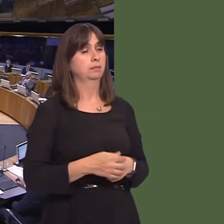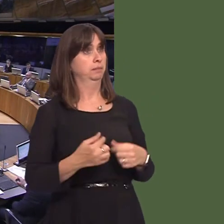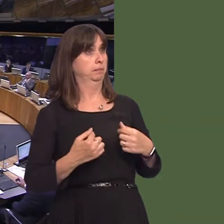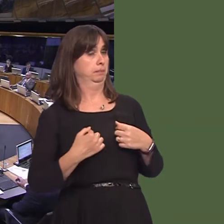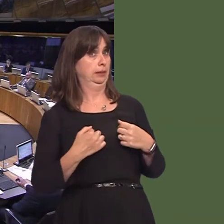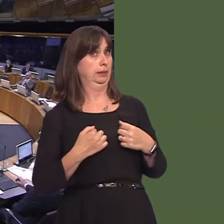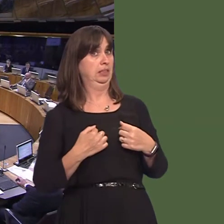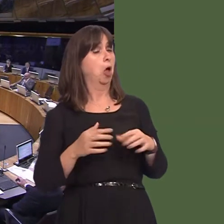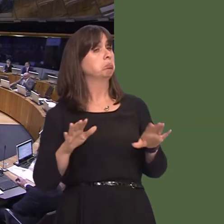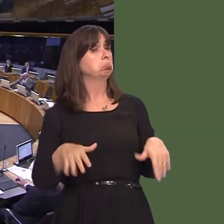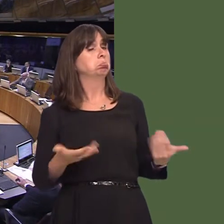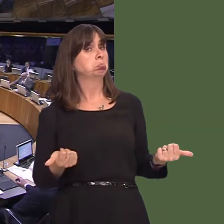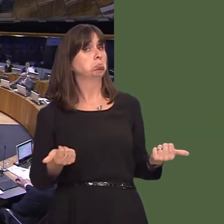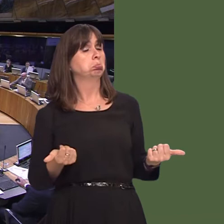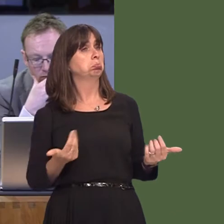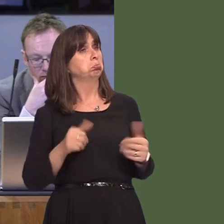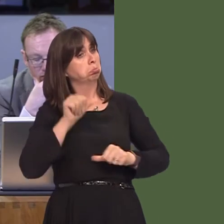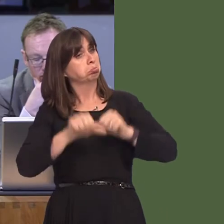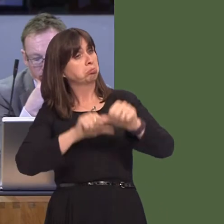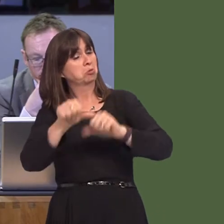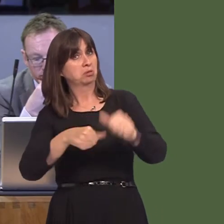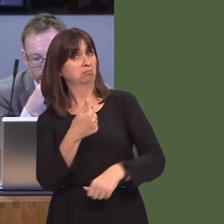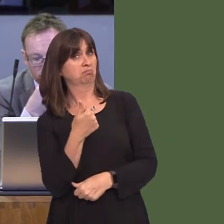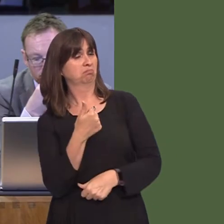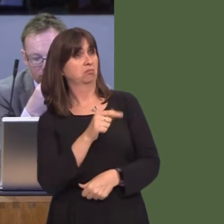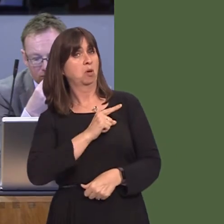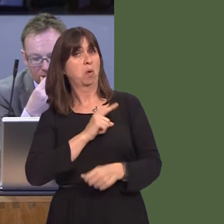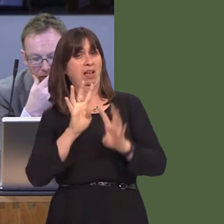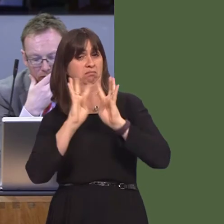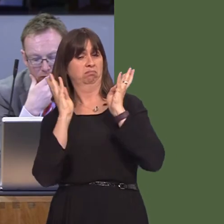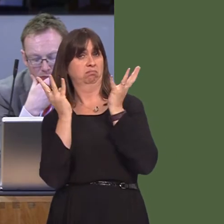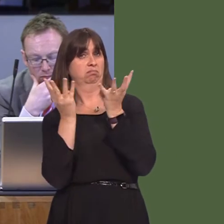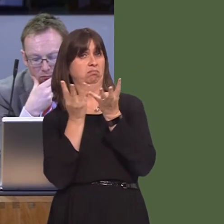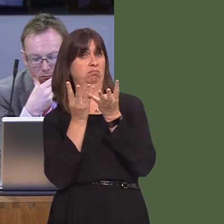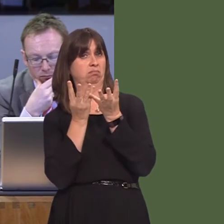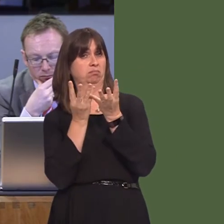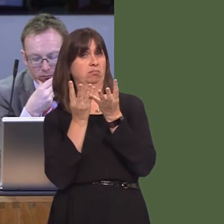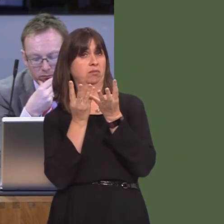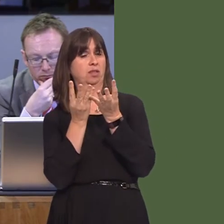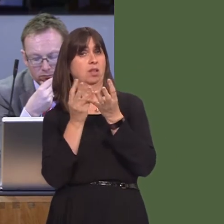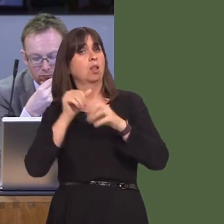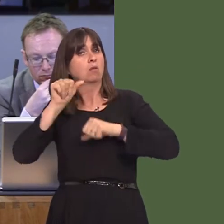I'm quite relaxed about this, because there were 19 experts involved in this process on